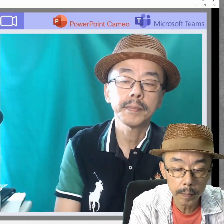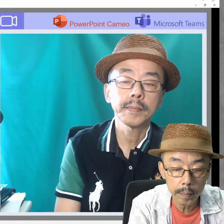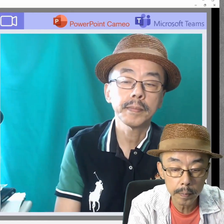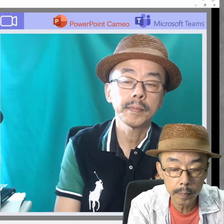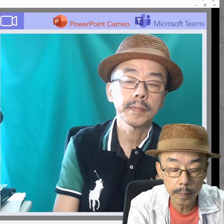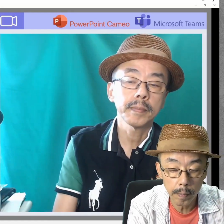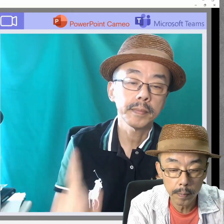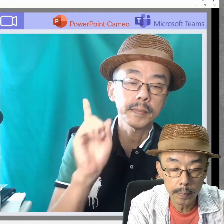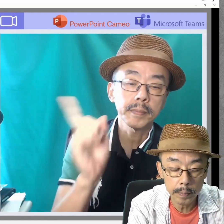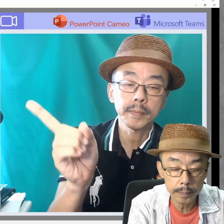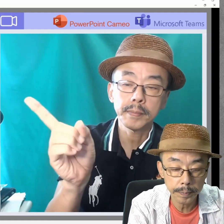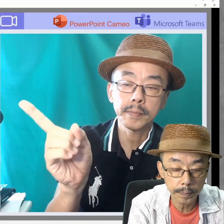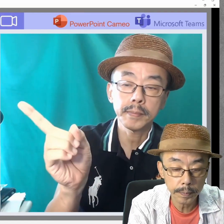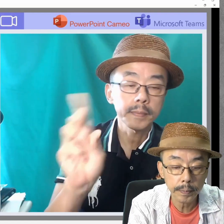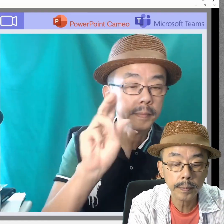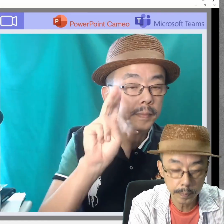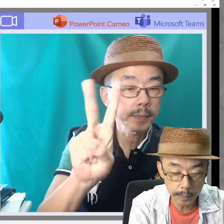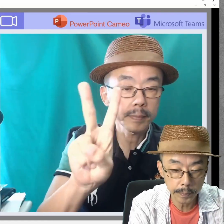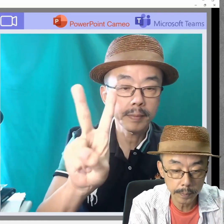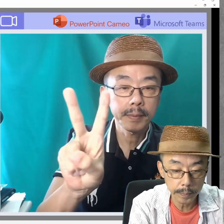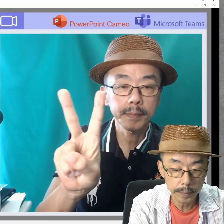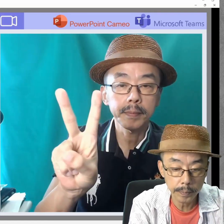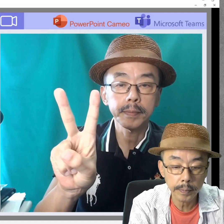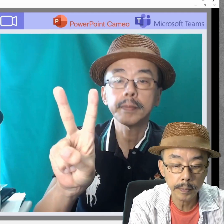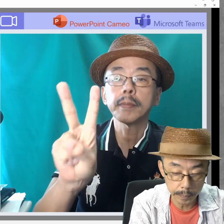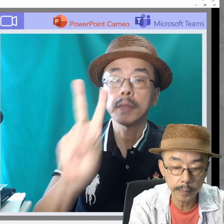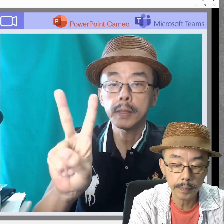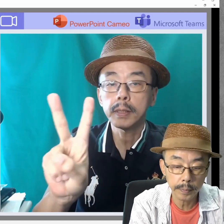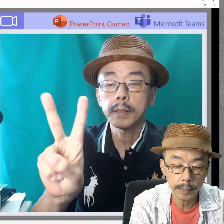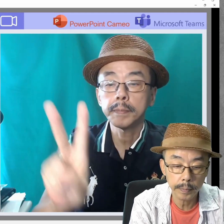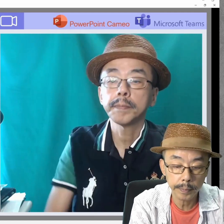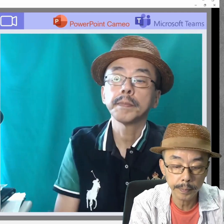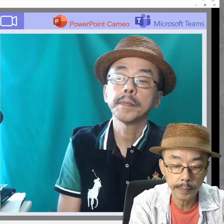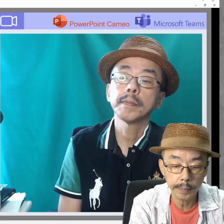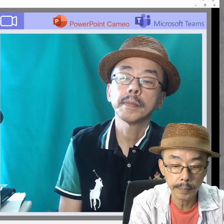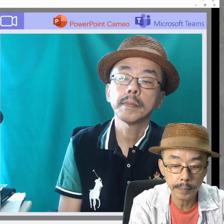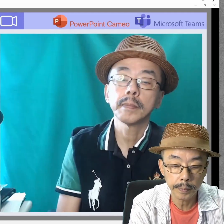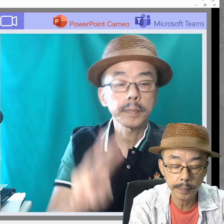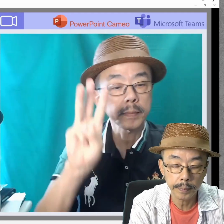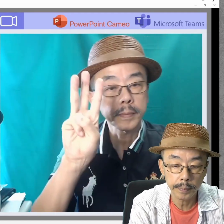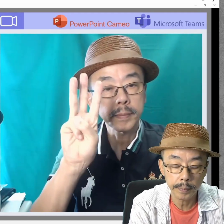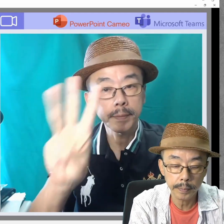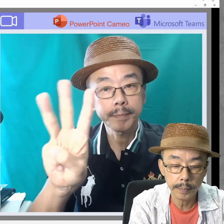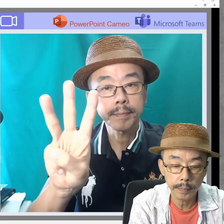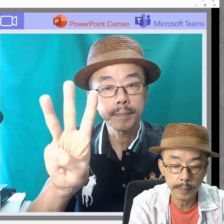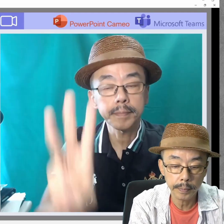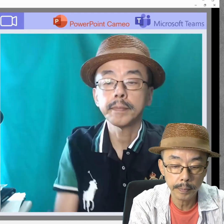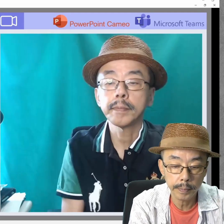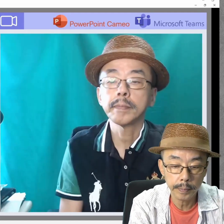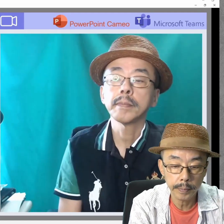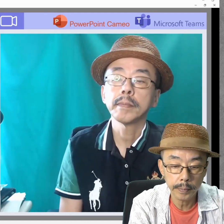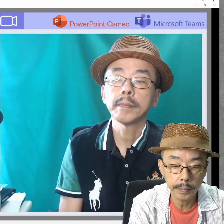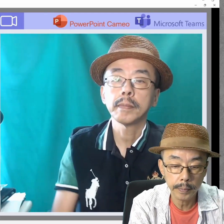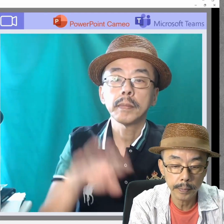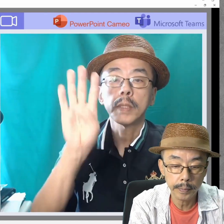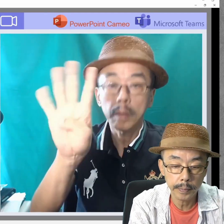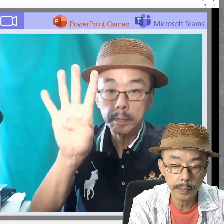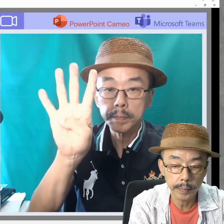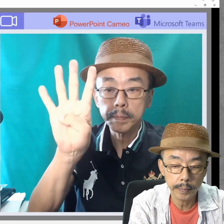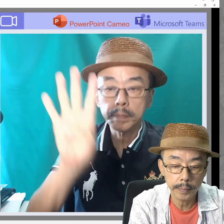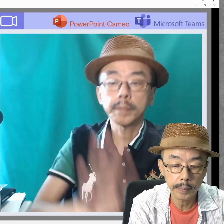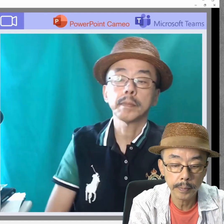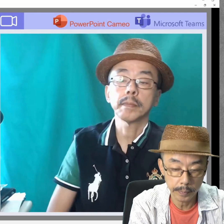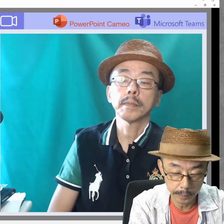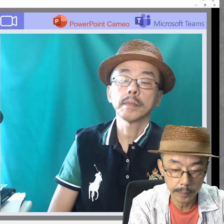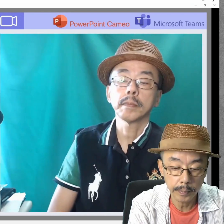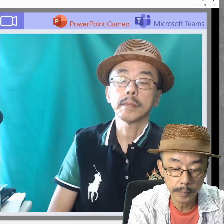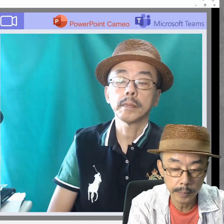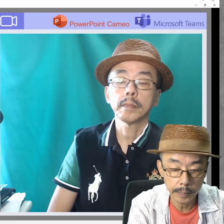Teams、OKです。